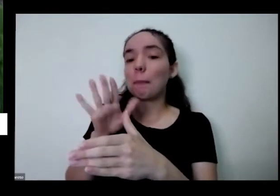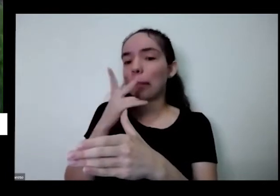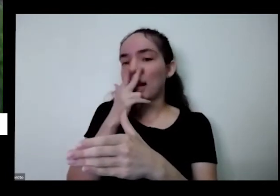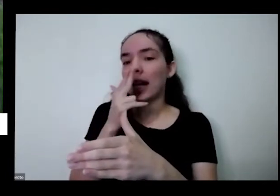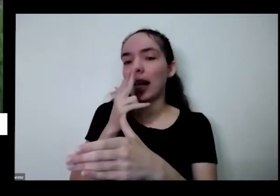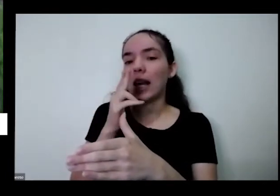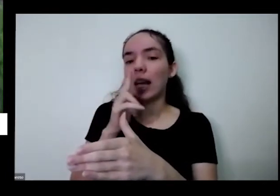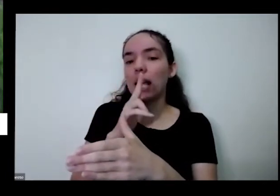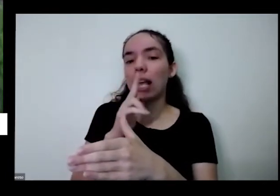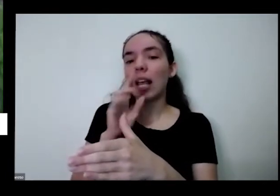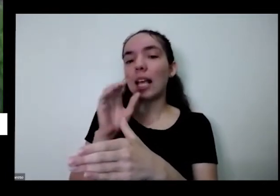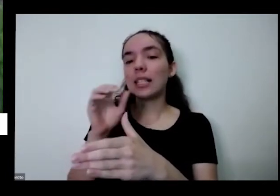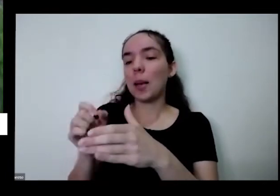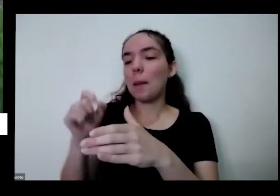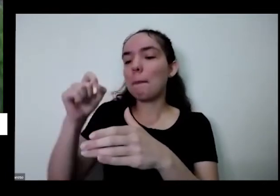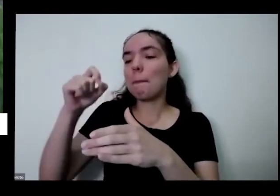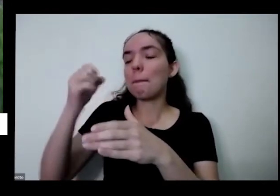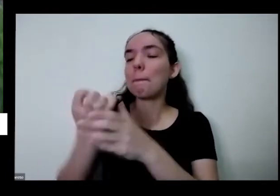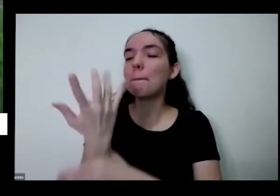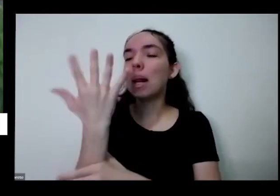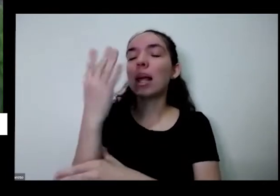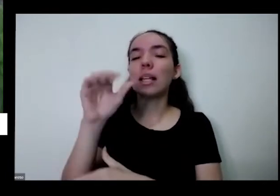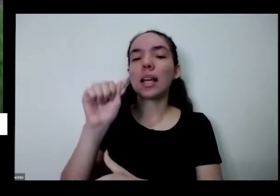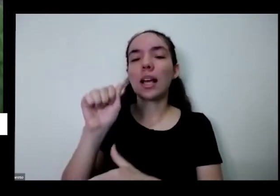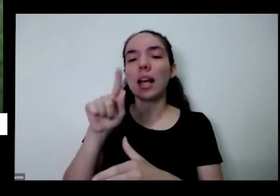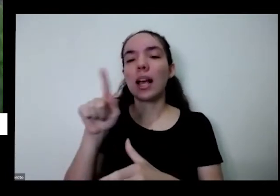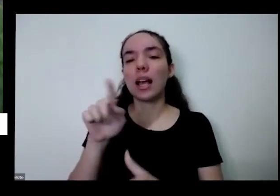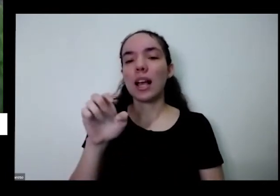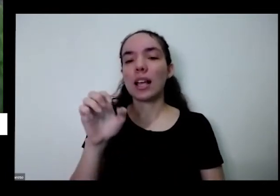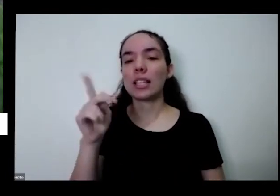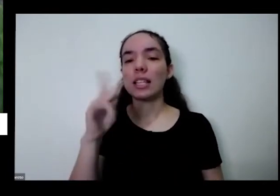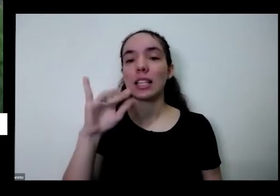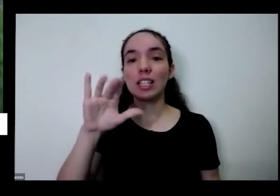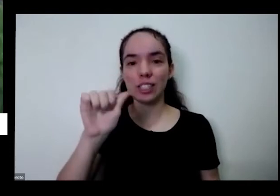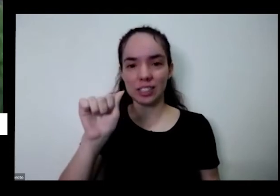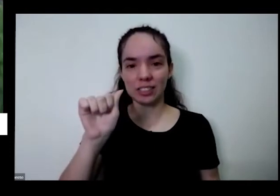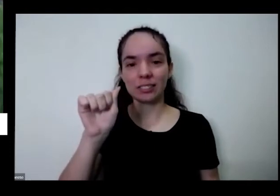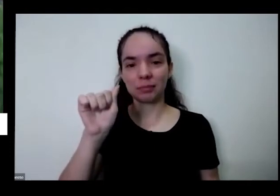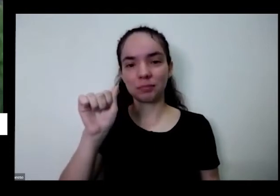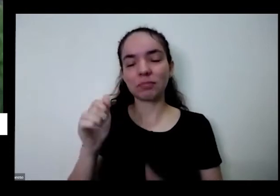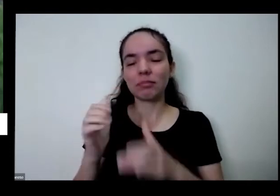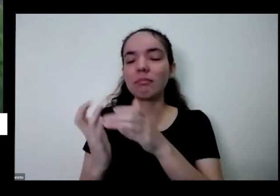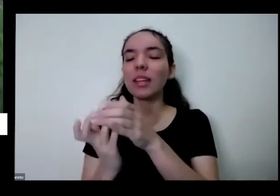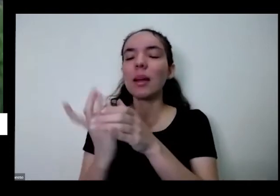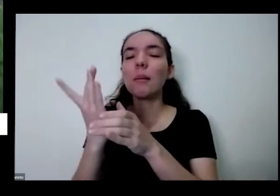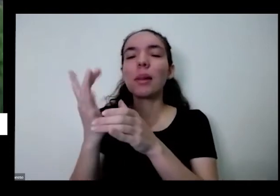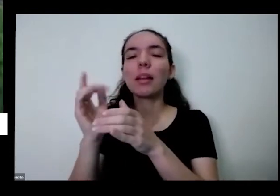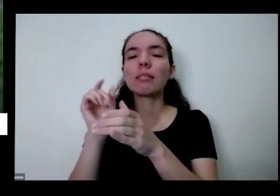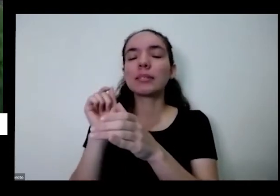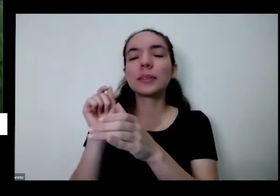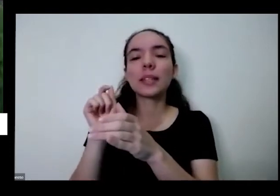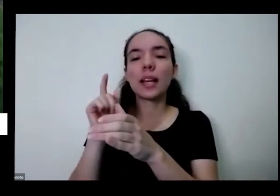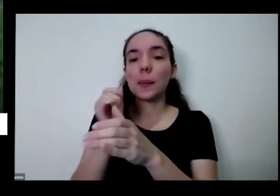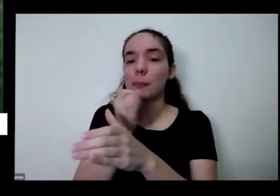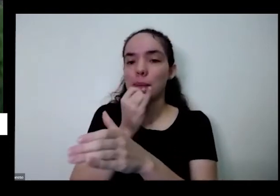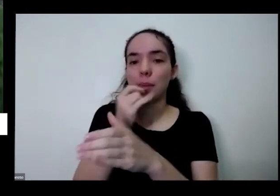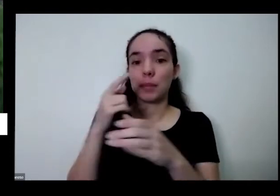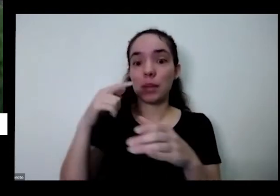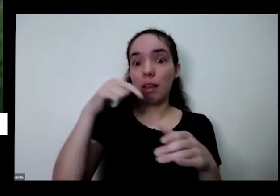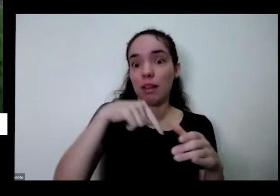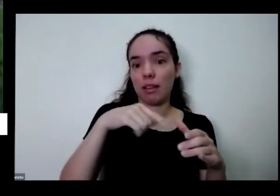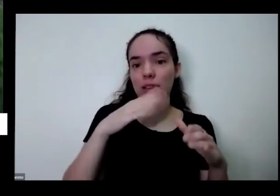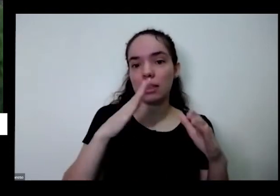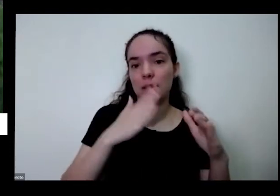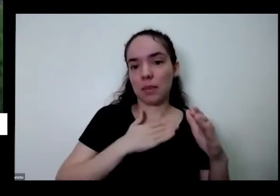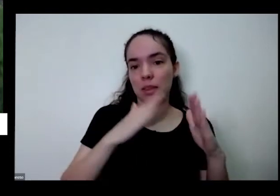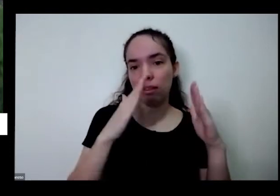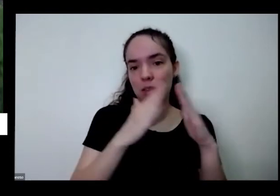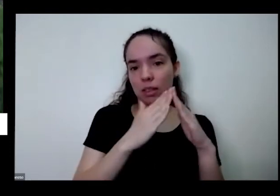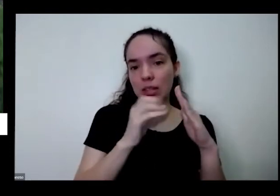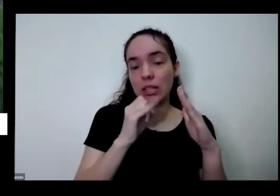azedinha é uma outra uma outra é vinha e aqui em casa por exemplo se eu não o vinagre numa planta